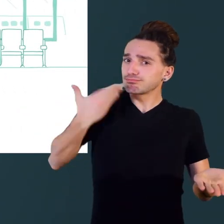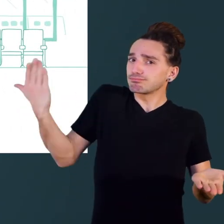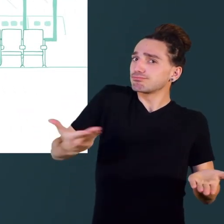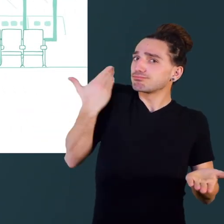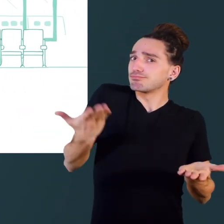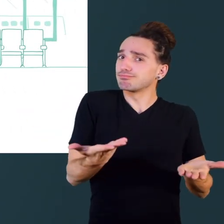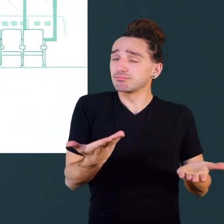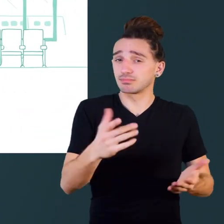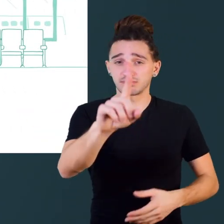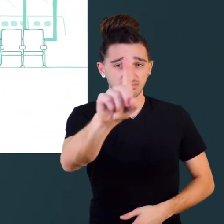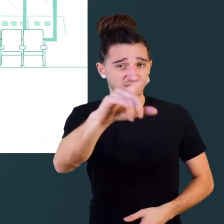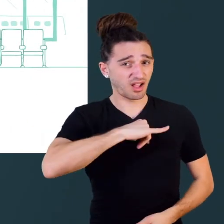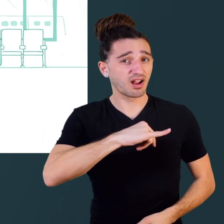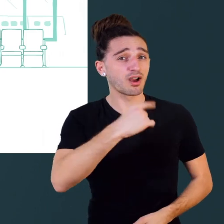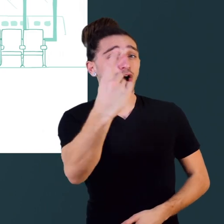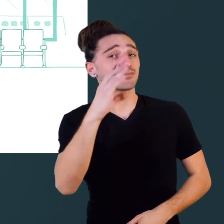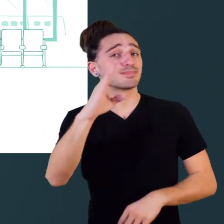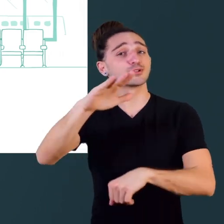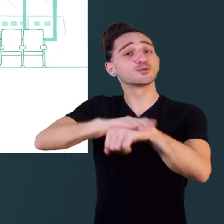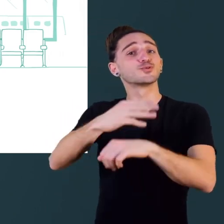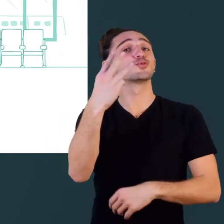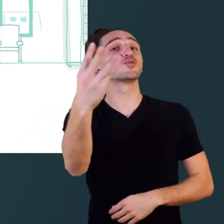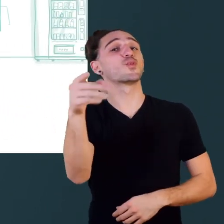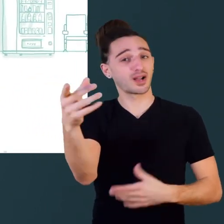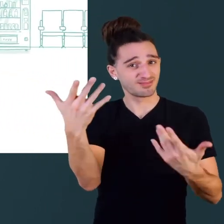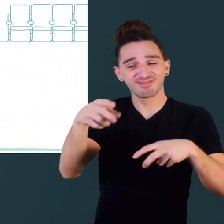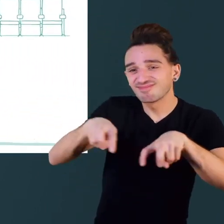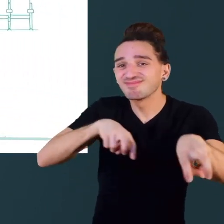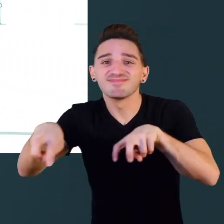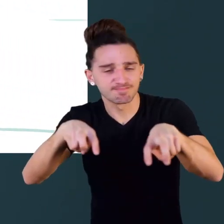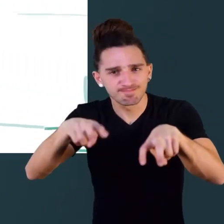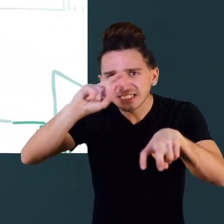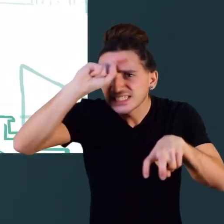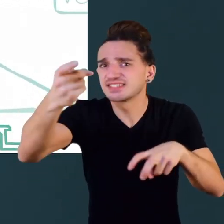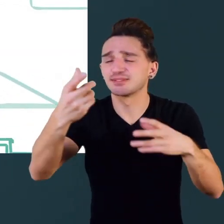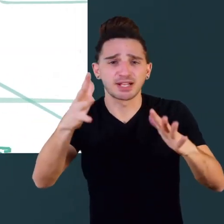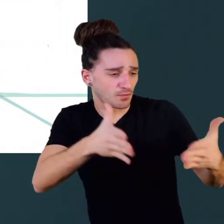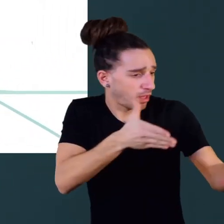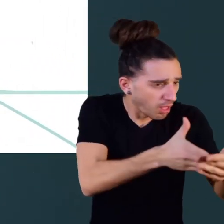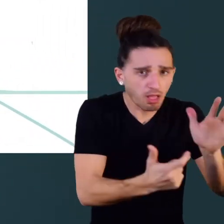et pourtant pour un belge sur trois, se déplacer est difficile voire impossible.